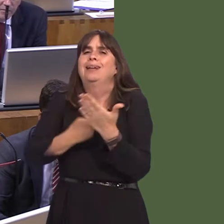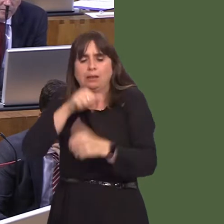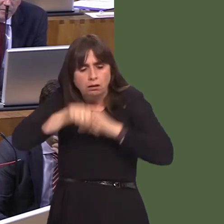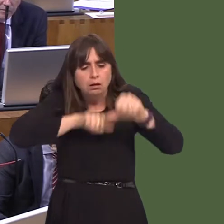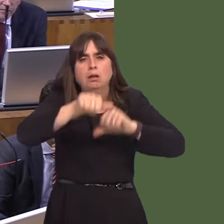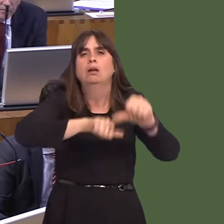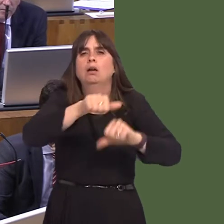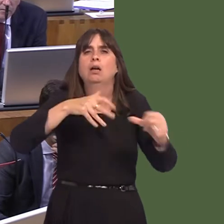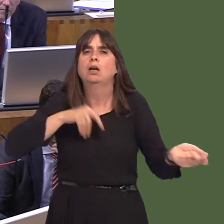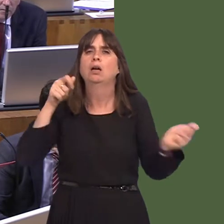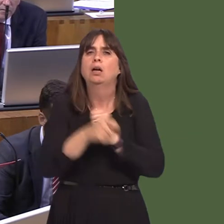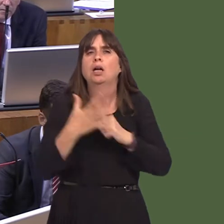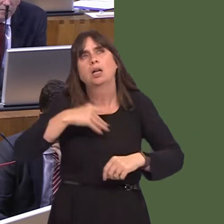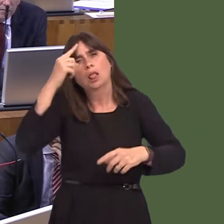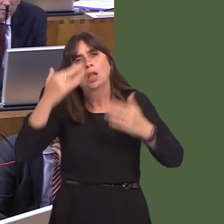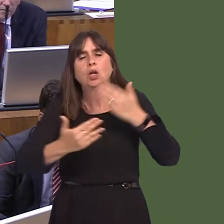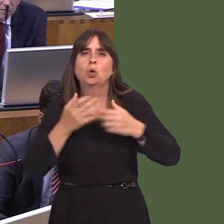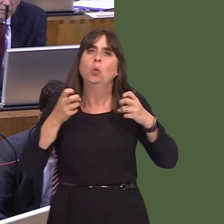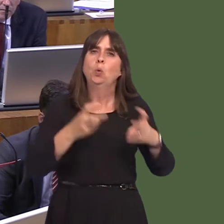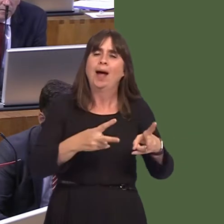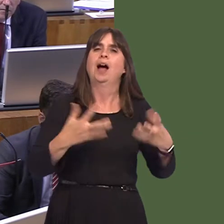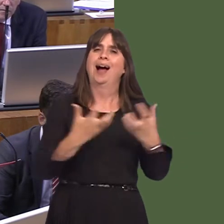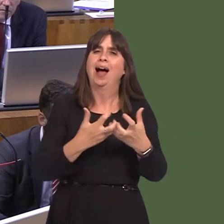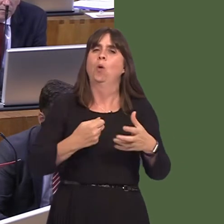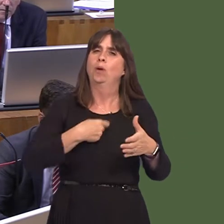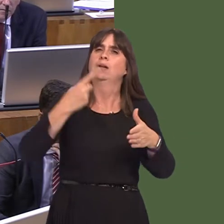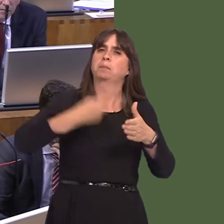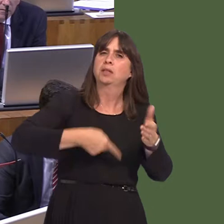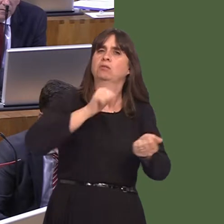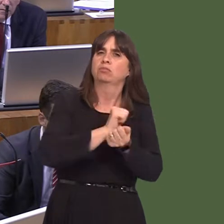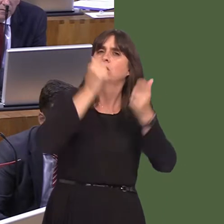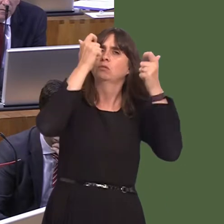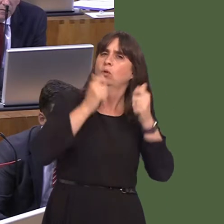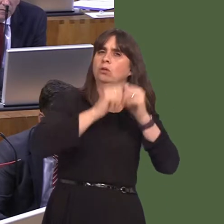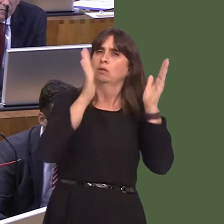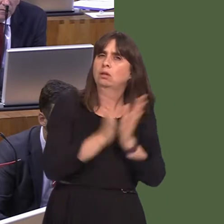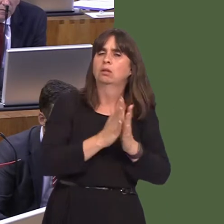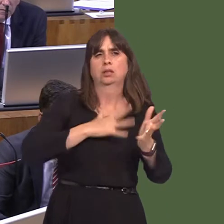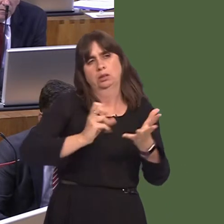at a new system of penal policy in order to make sure that we have a policy that's tailored